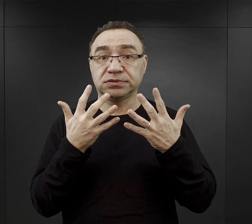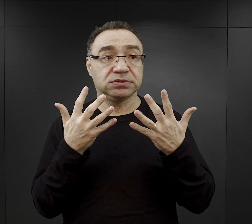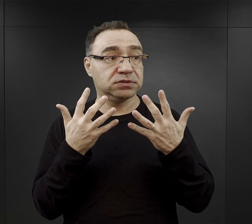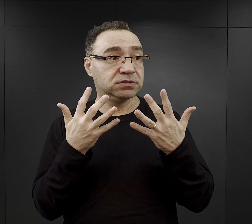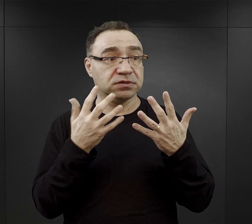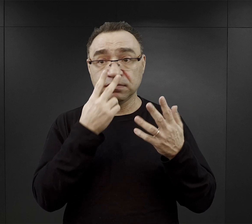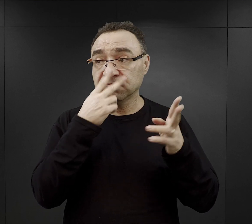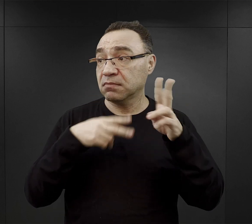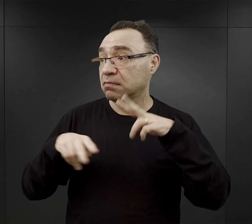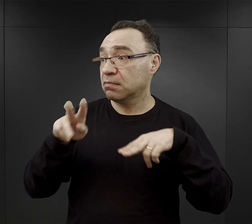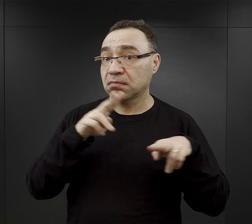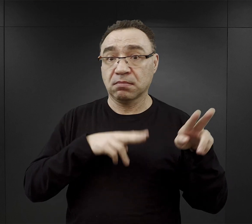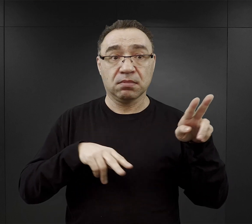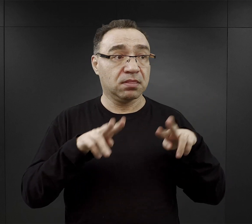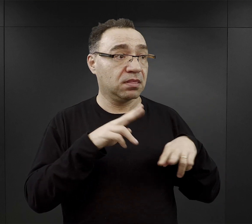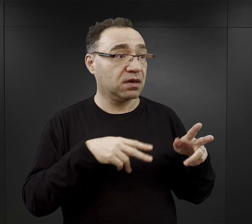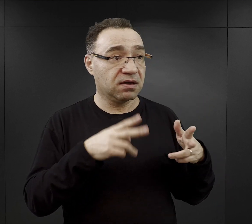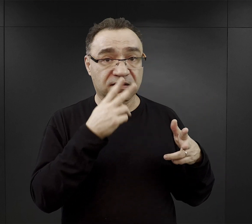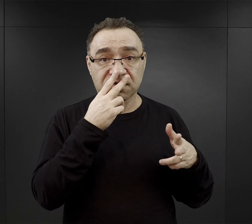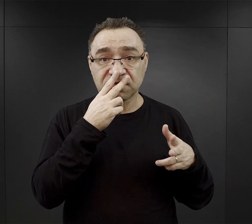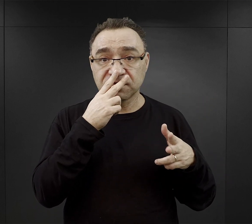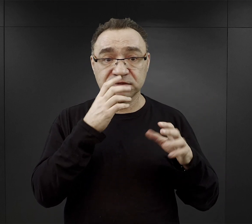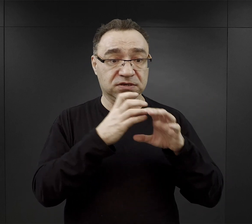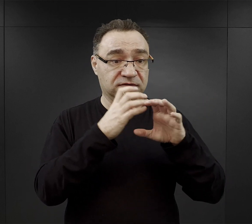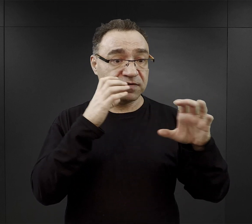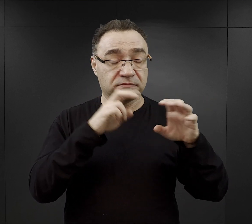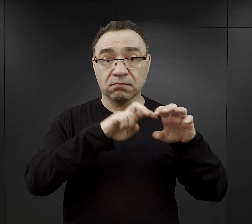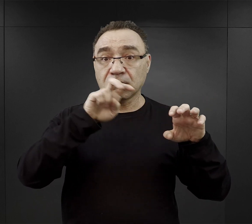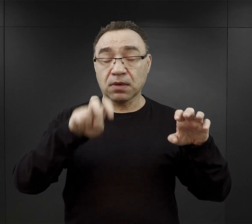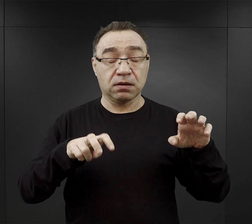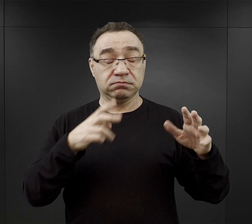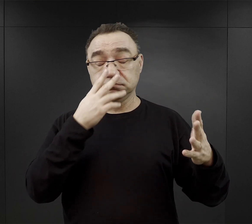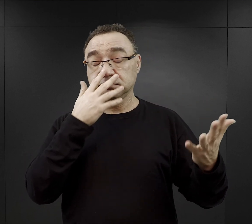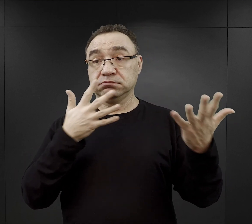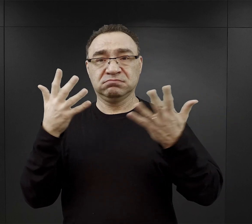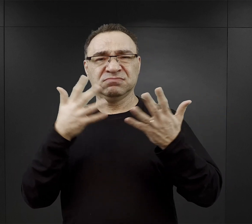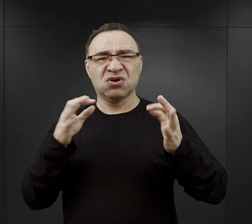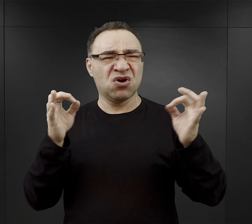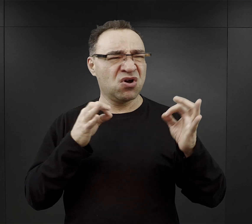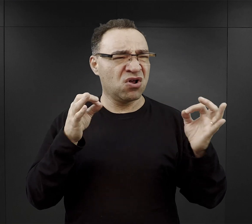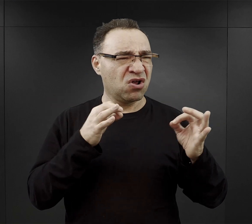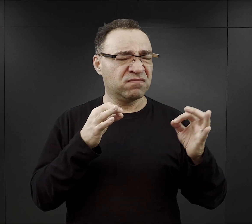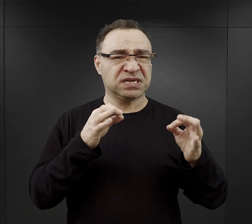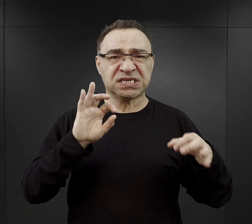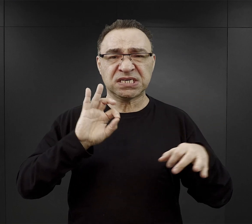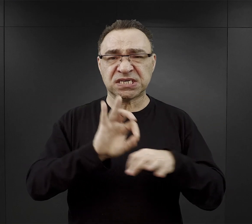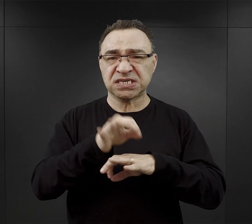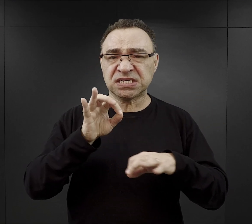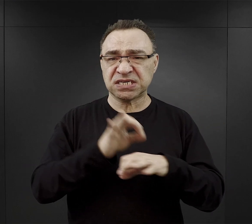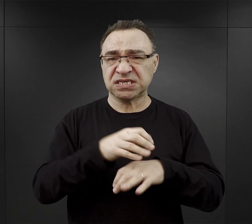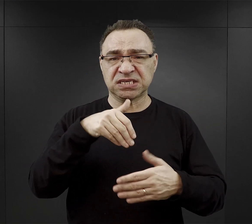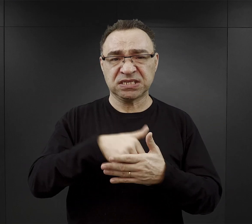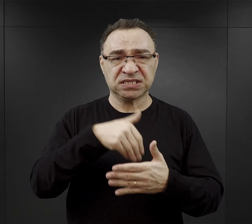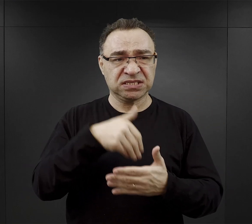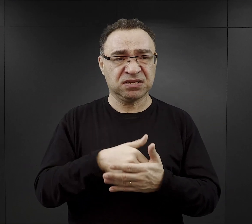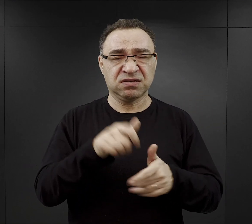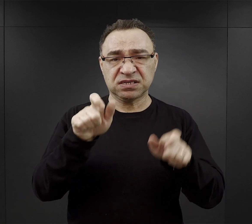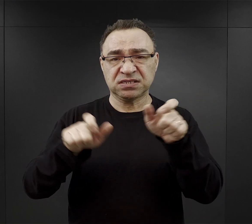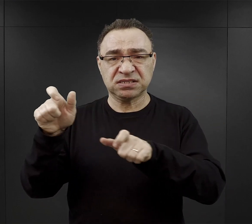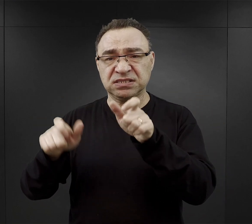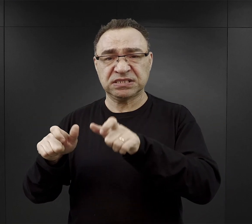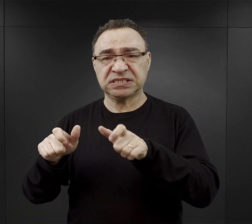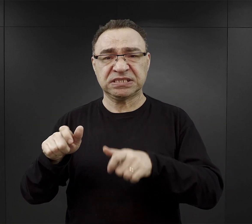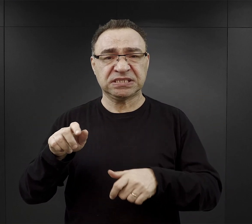tym co zastali przy wyjściu z wagonów, z tym niesłychanie brutalnym zachowaniem, postępowaniem ze strony esesmanów.